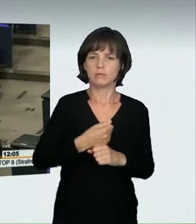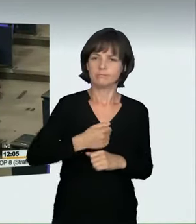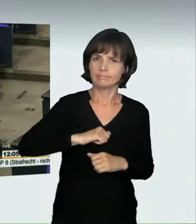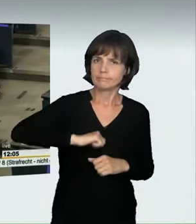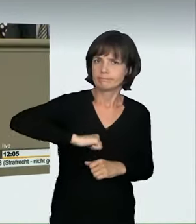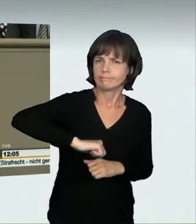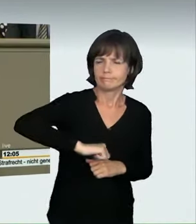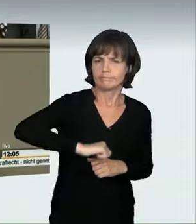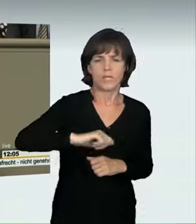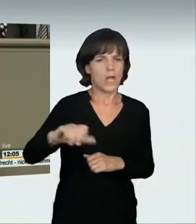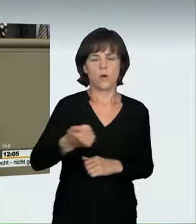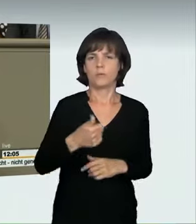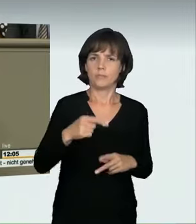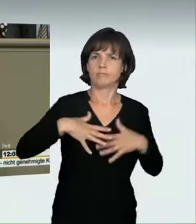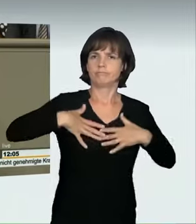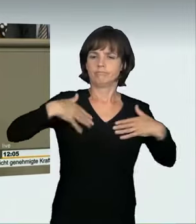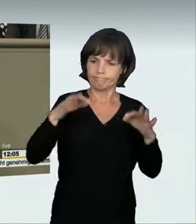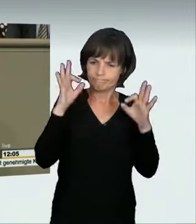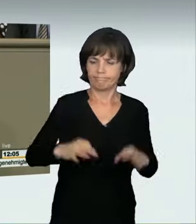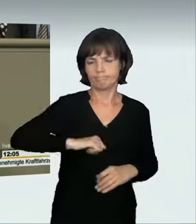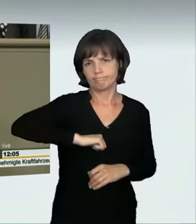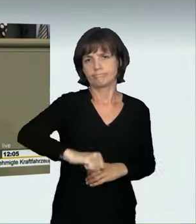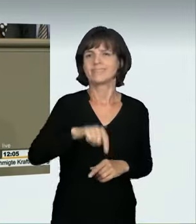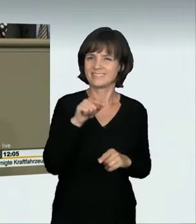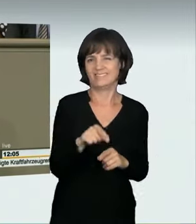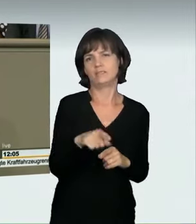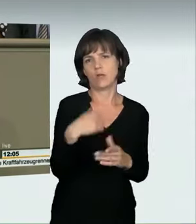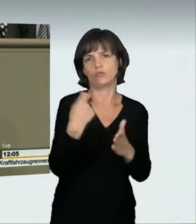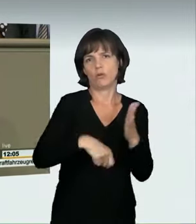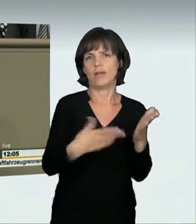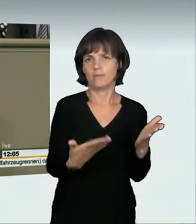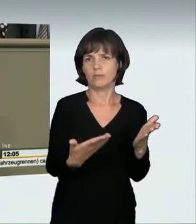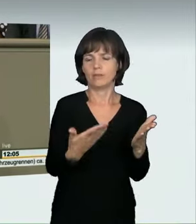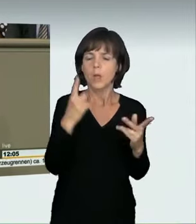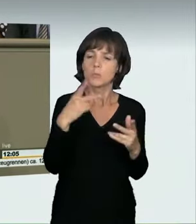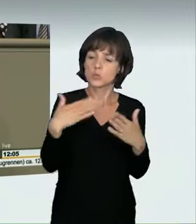die es den Strafverfolgungsbehörden und den Gerichten ermöglichen, die Taten aufzuklären und abzuurteilen.